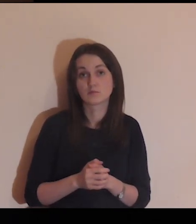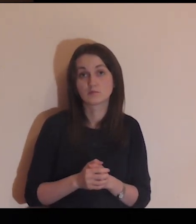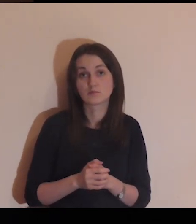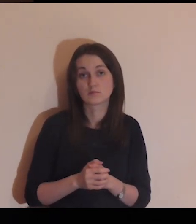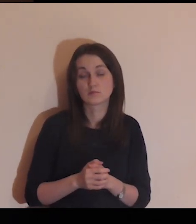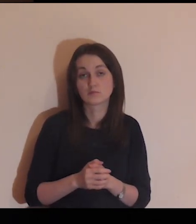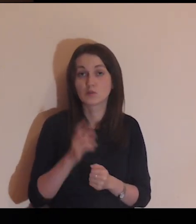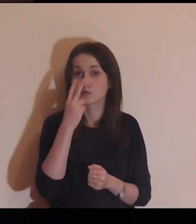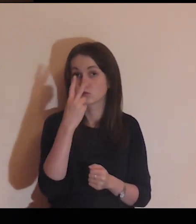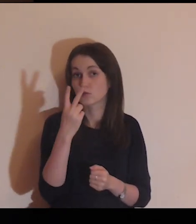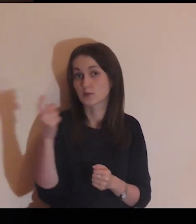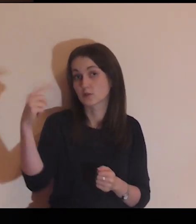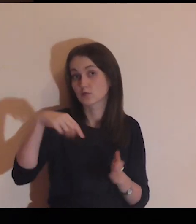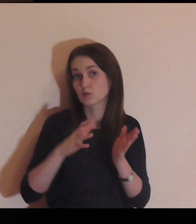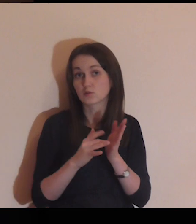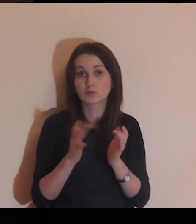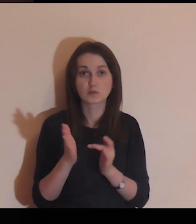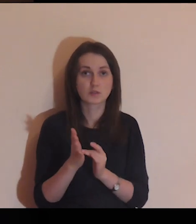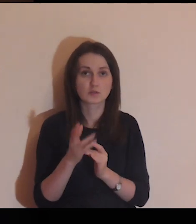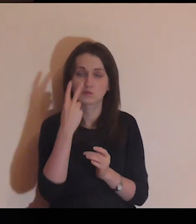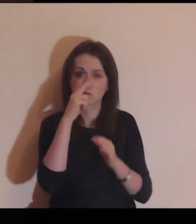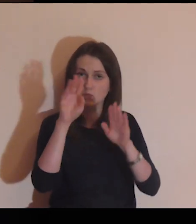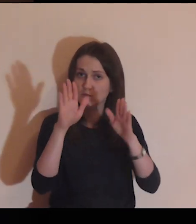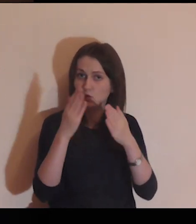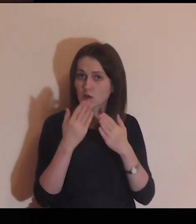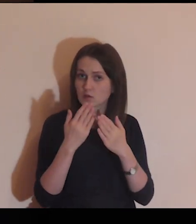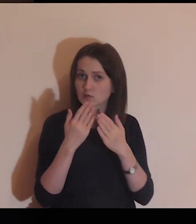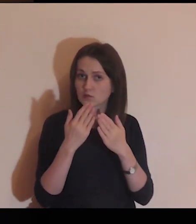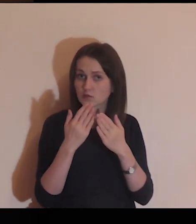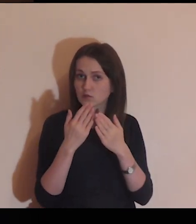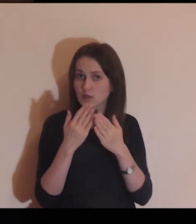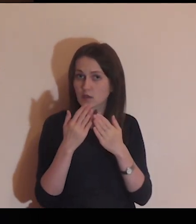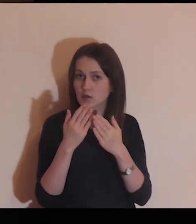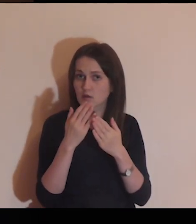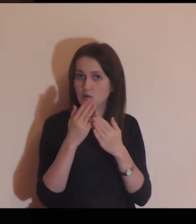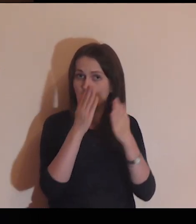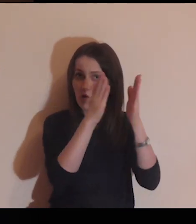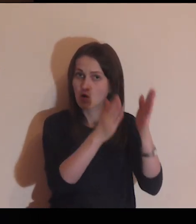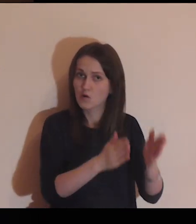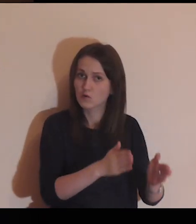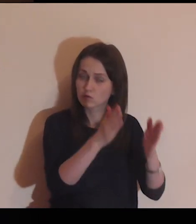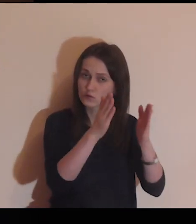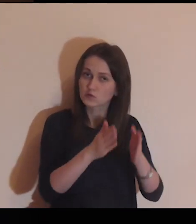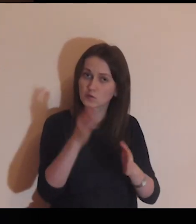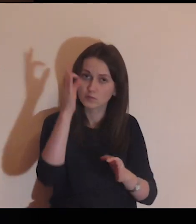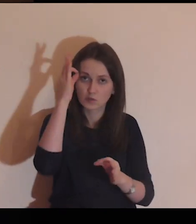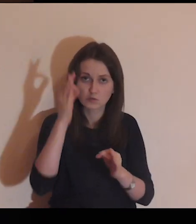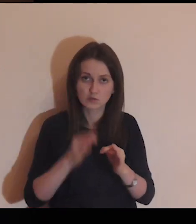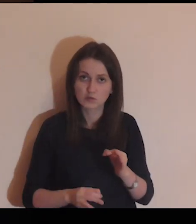Zobacz jak podchodzi do ciebie Jezus i pokazuje ci poszczególne osoby,